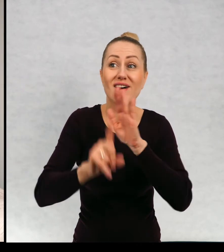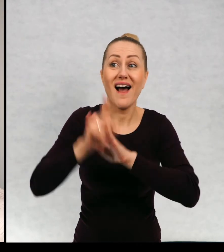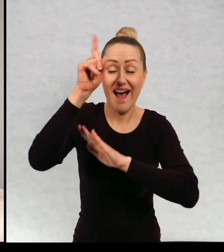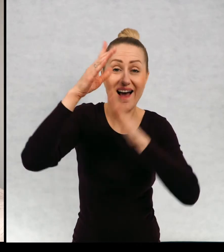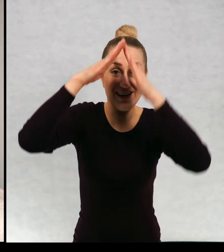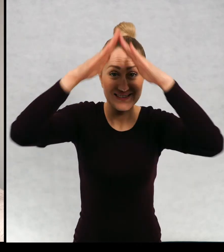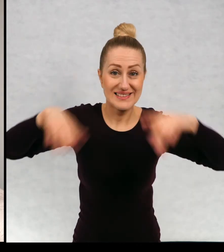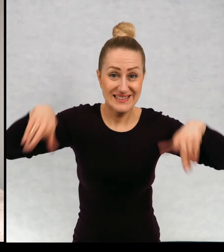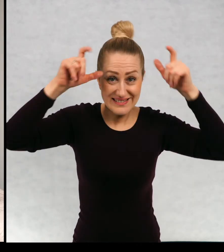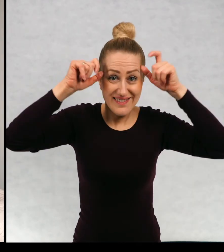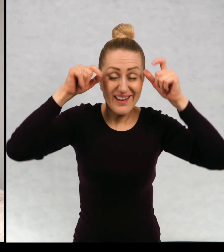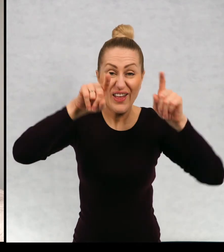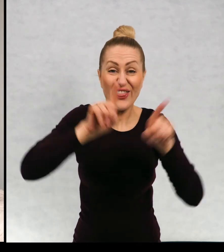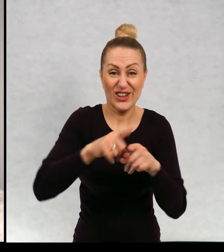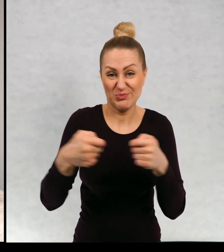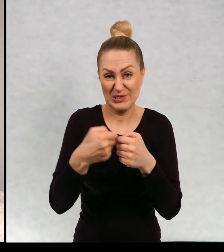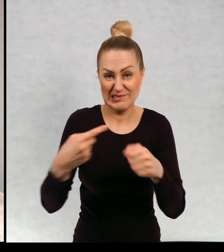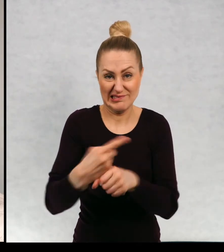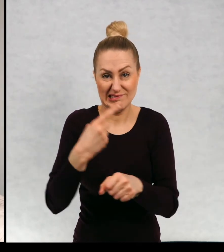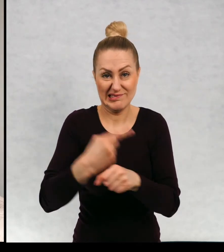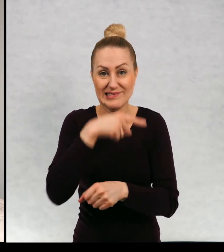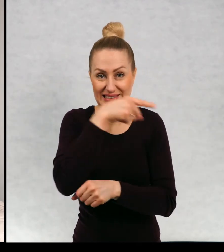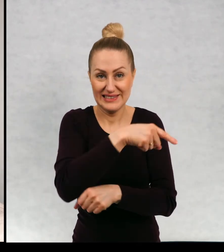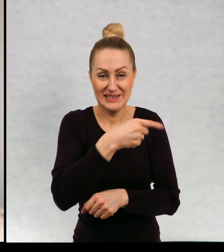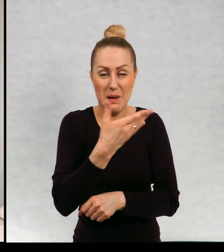i zatruwa maćkowi życie. No i